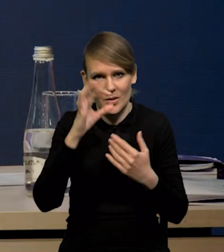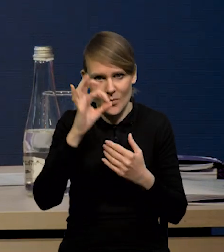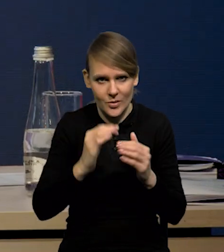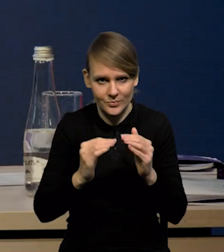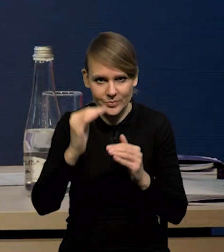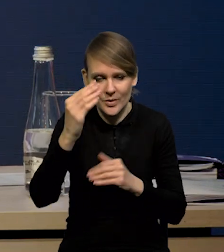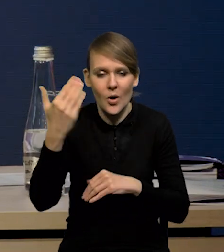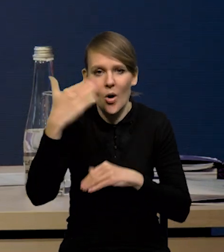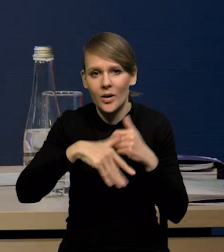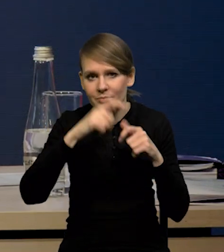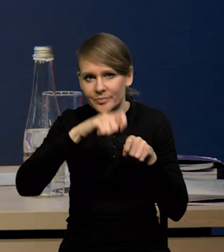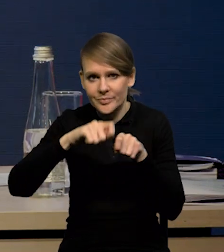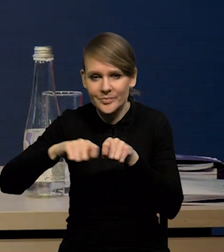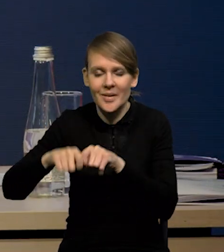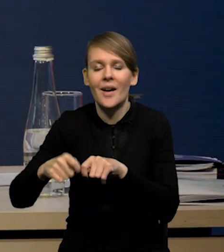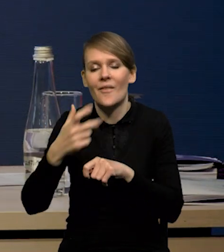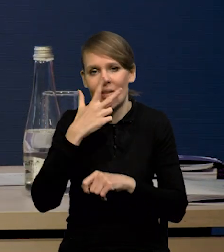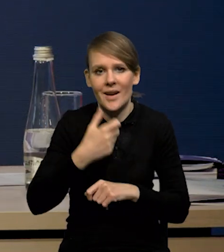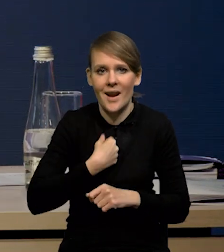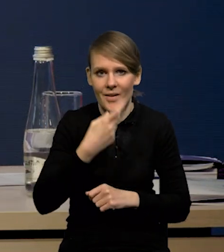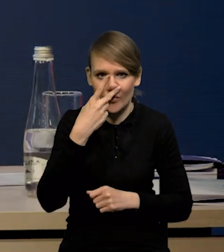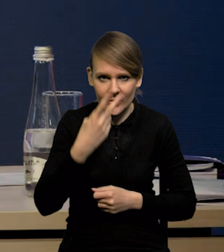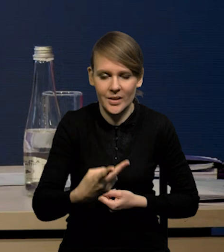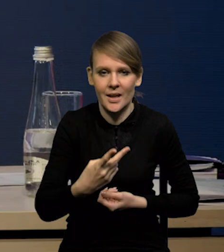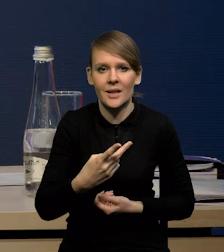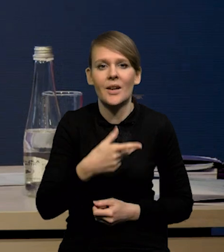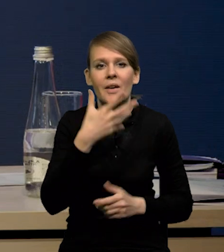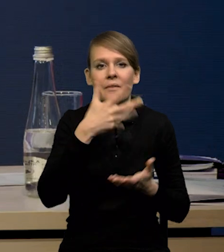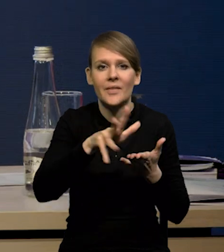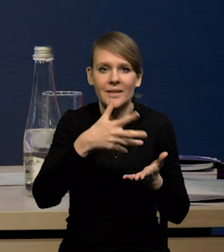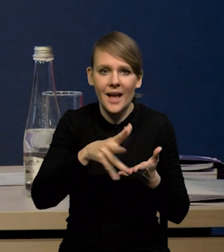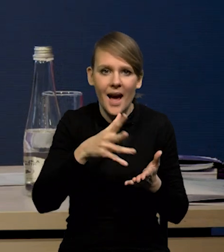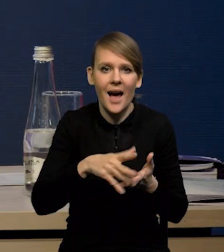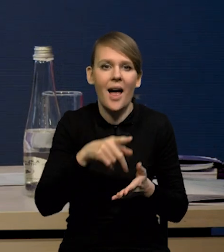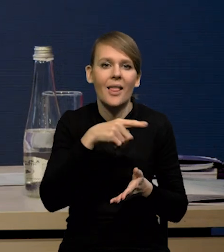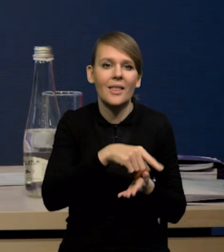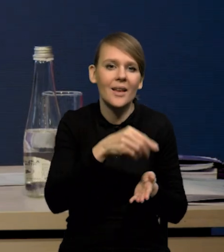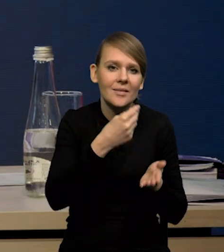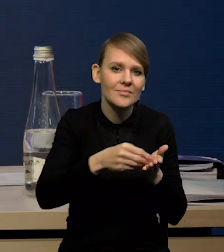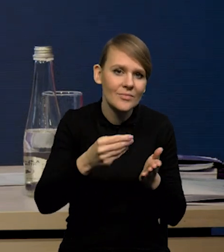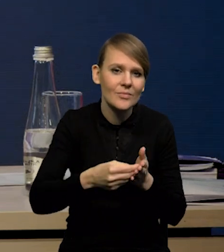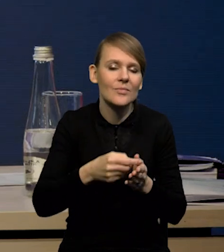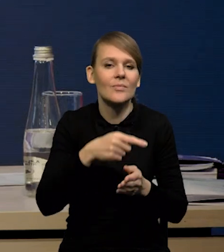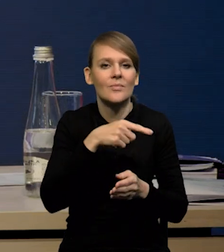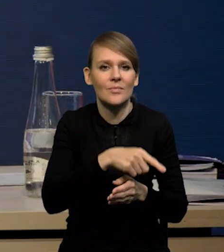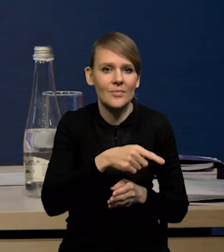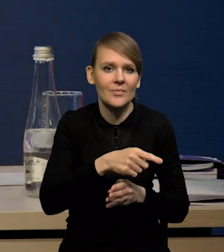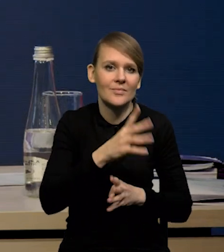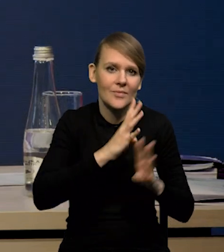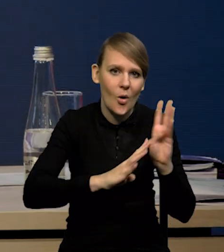Po tej serii rewizji widać wyraźnie, że spadają silnie wydatki na dobra konsumpcyjne, zwłaszcza te dobra konsumpcyjne trwałe.